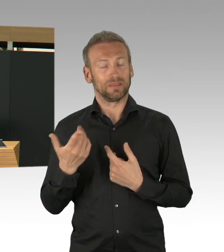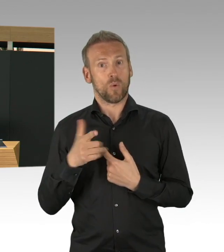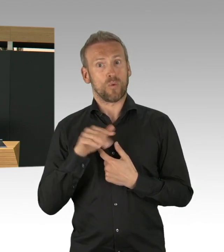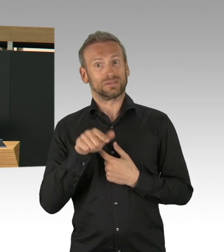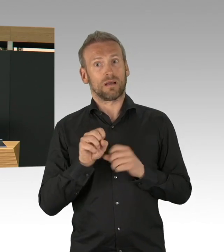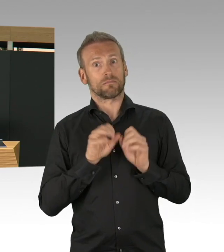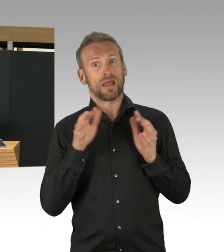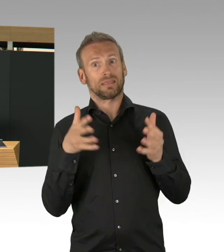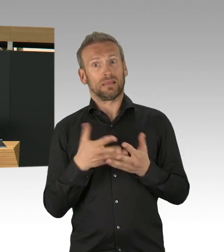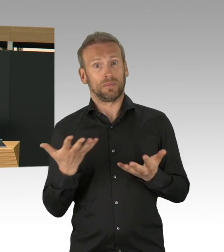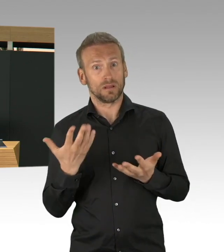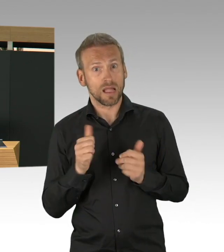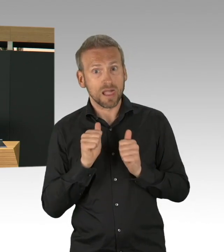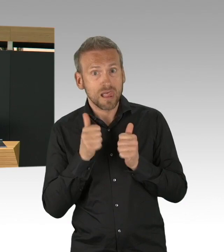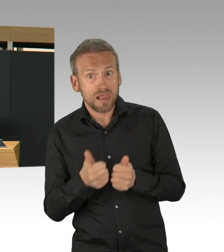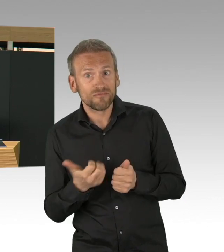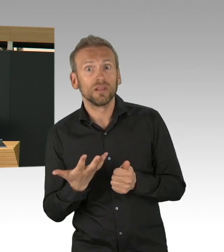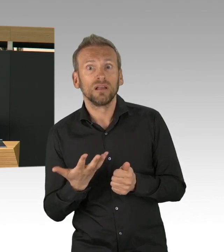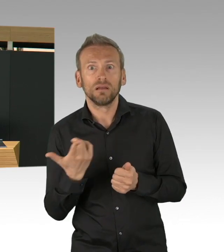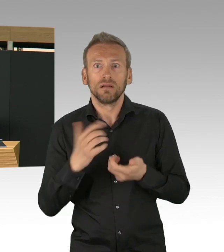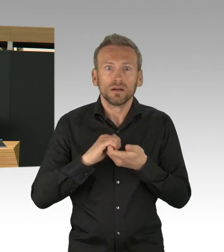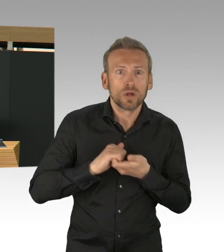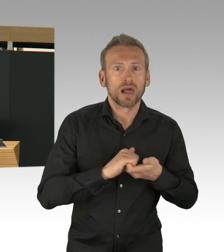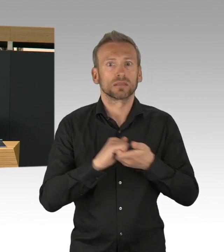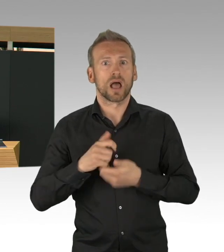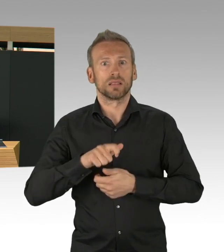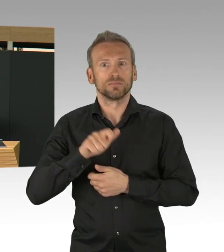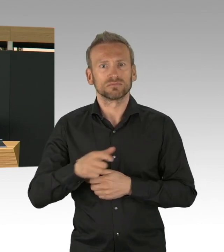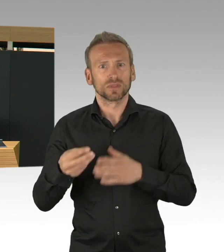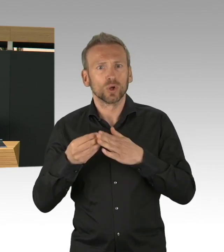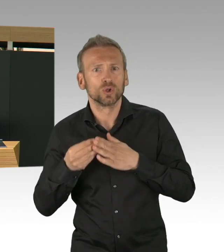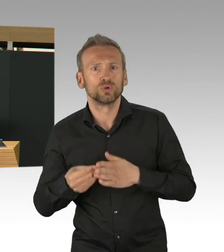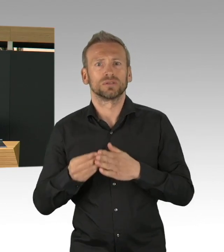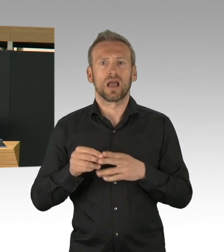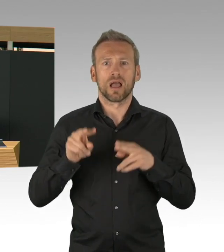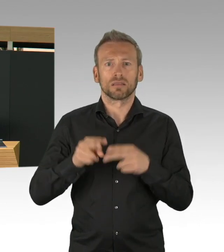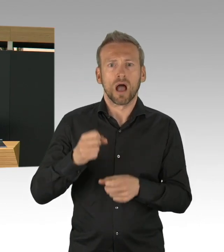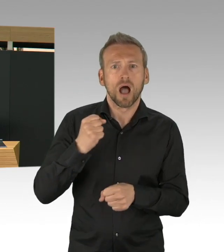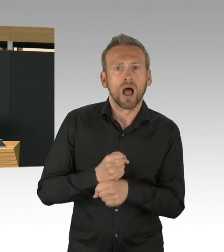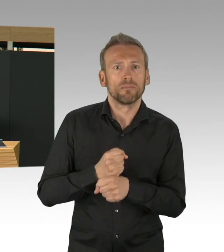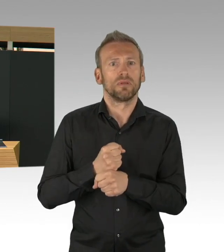und das ist etwas, wo wir wirklich in Berlin darauf stolz sein können, keiner wird alleine gelassen in dieser Krisenzeit,